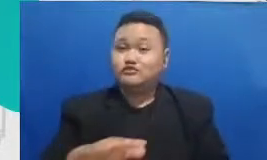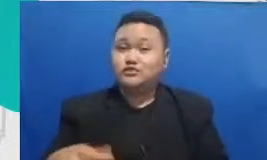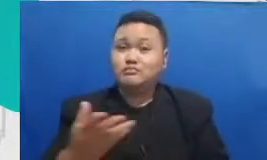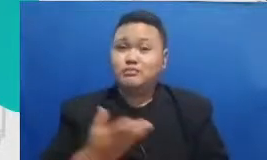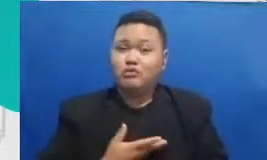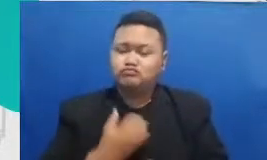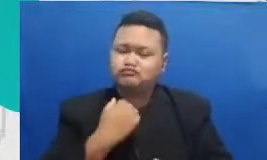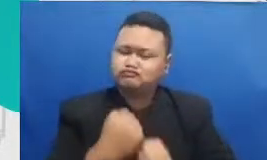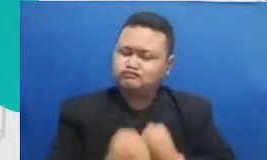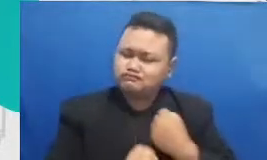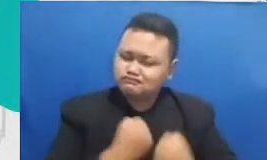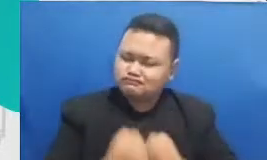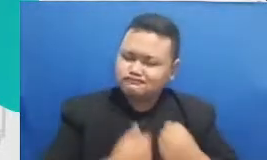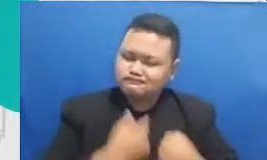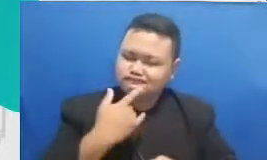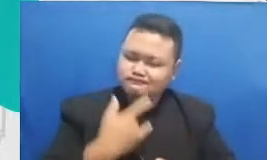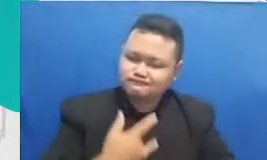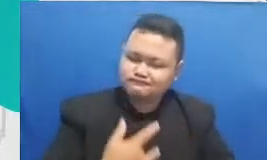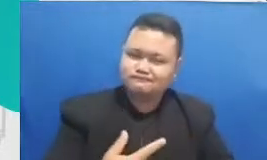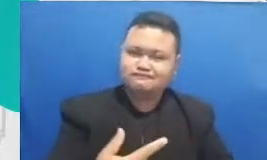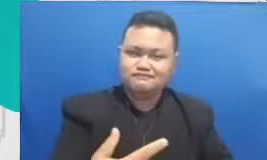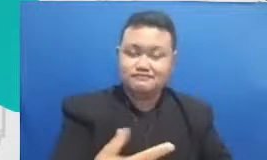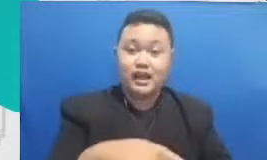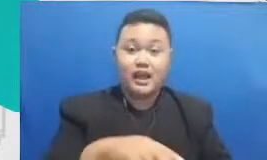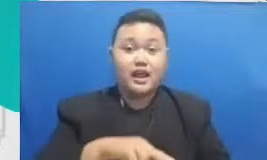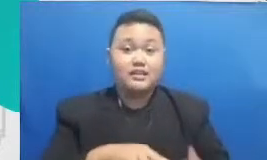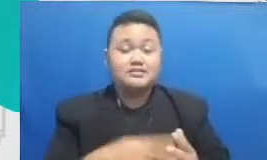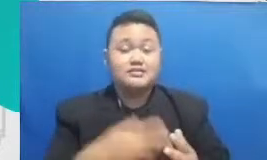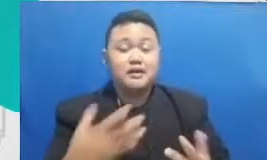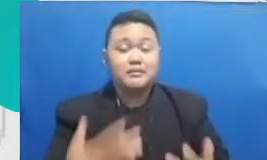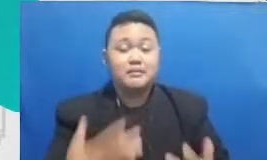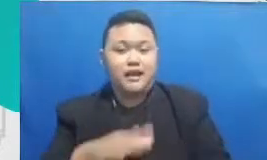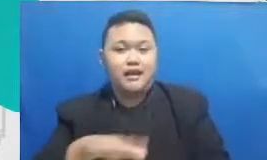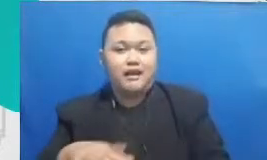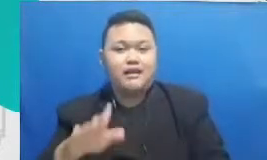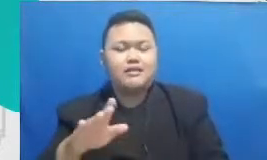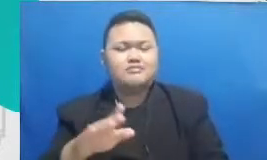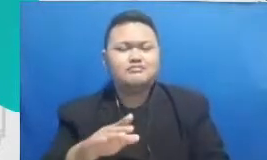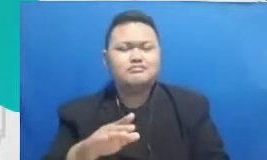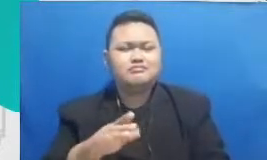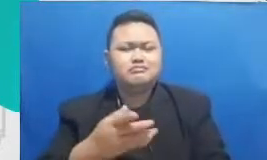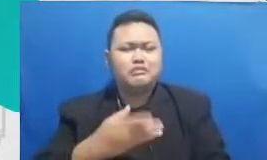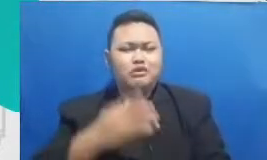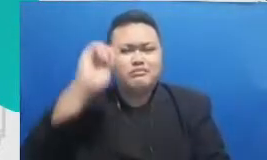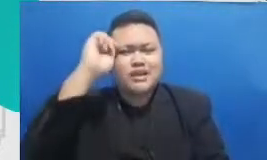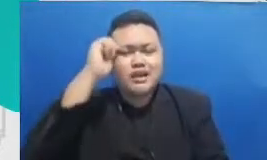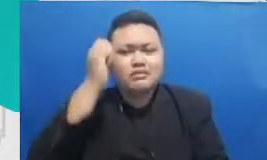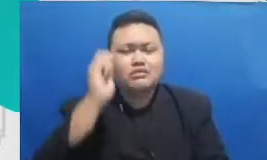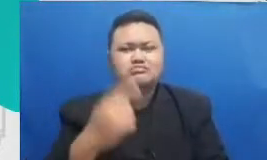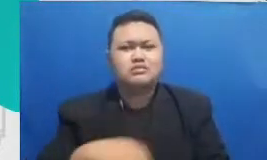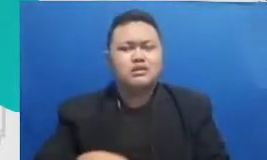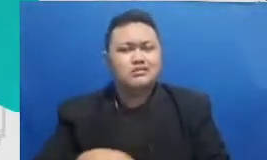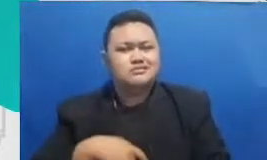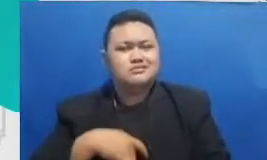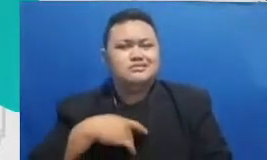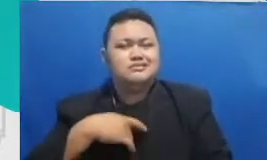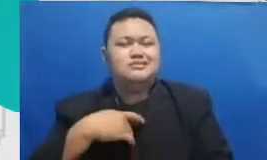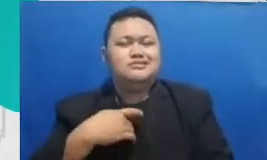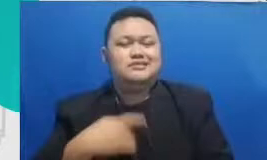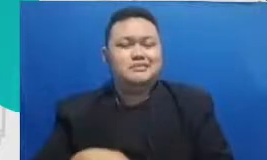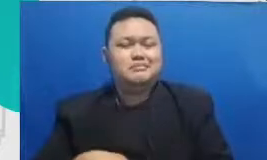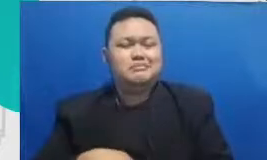mereka perlu ingat bahwa Rasanya ketika mereka berhasil itu adalah keberhasilan Mam keberhasilan